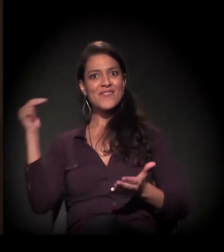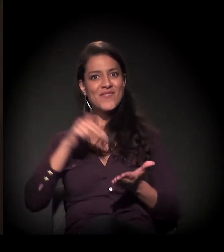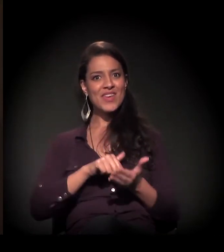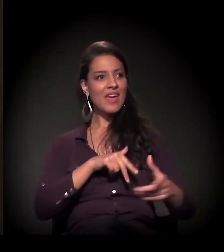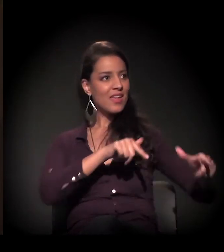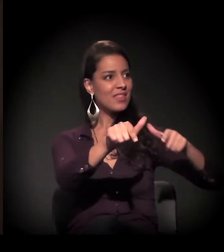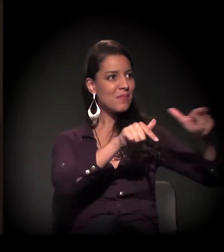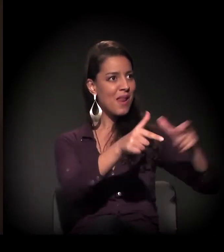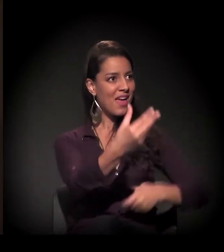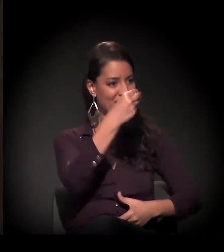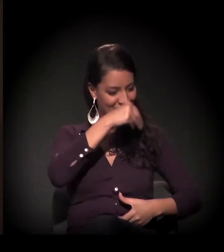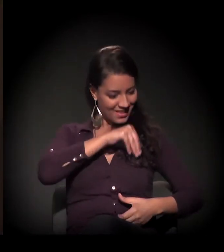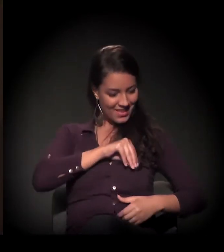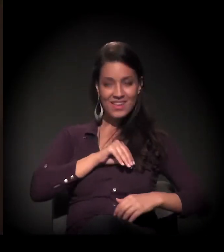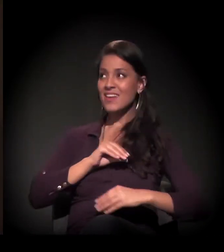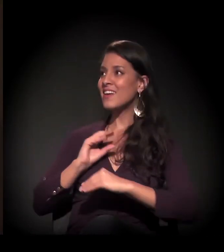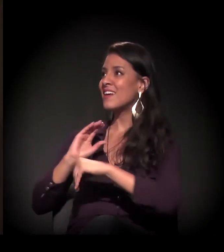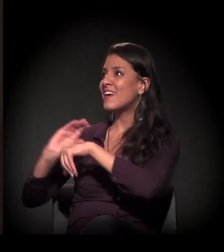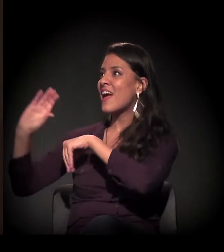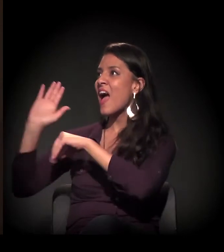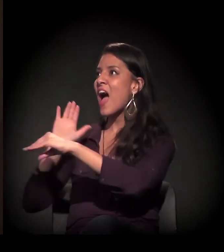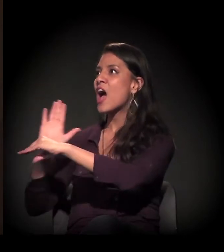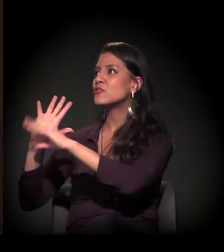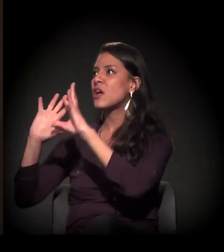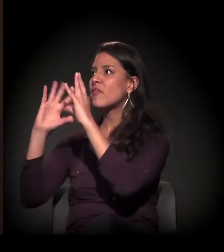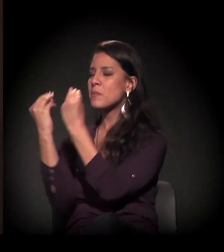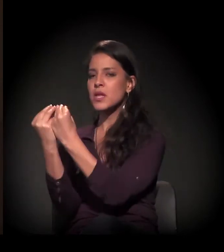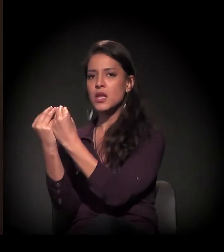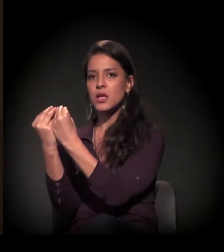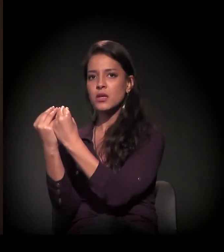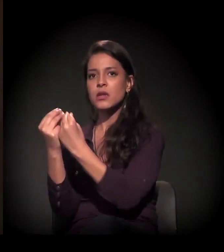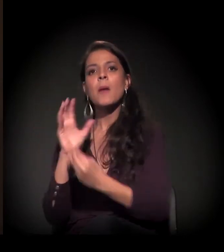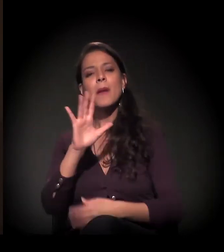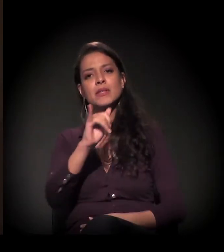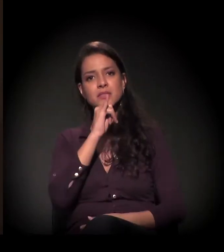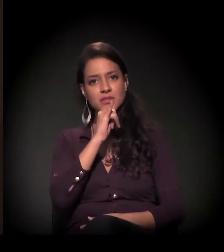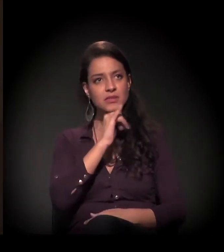de repente, quando ele recebia o salário, já eram descontados alimentação,